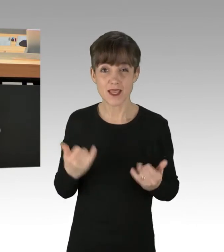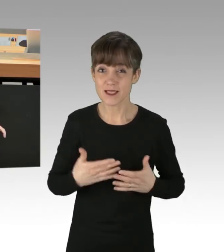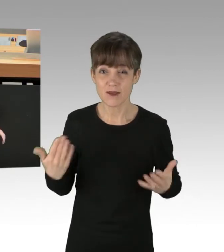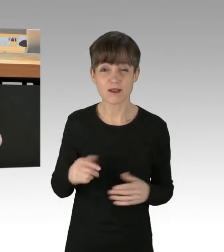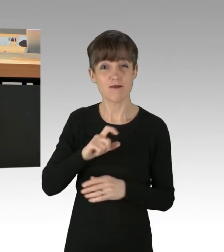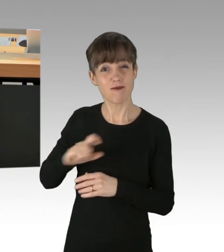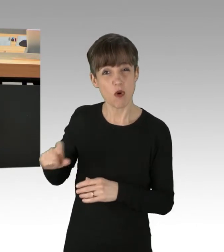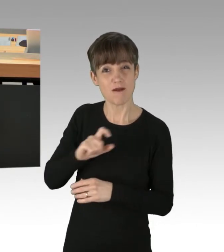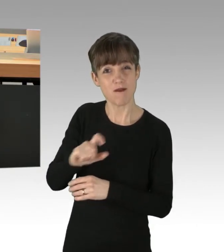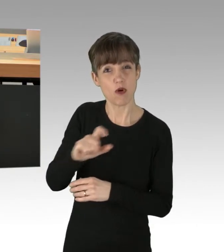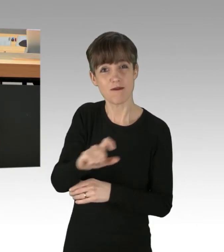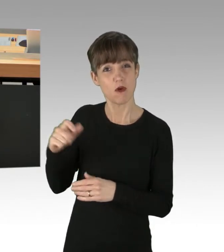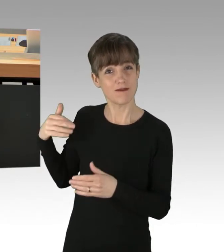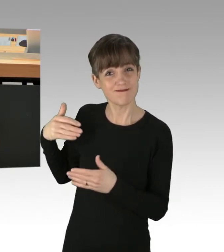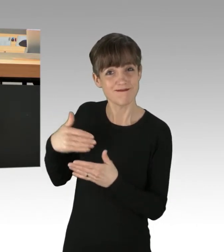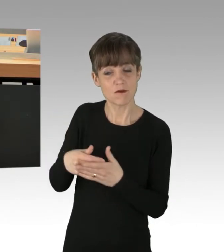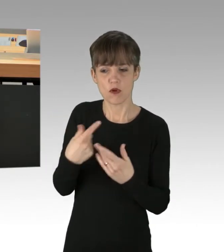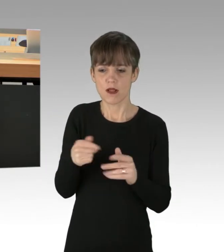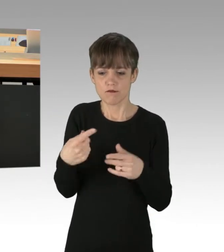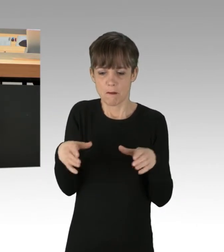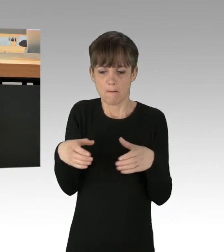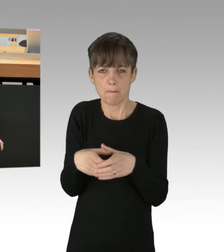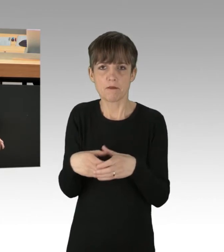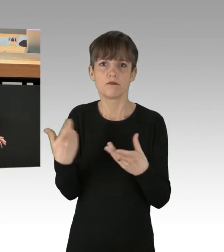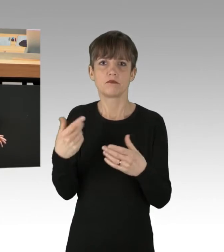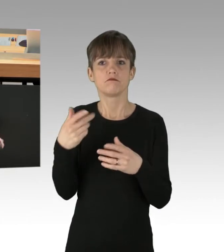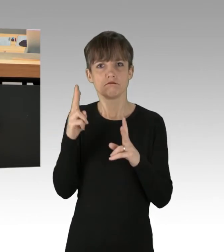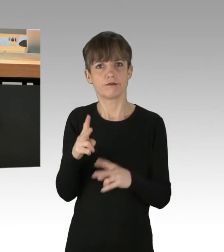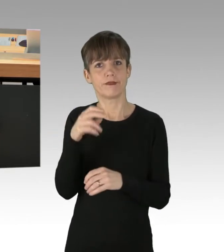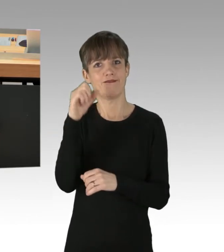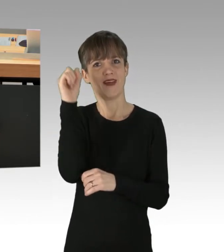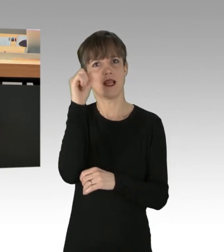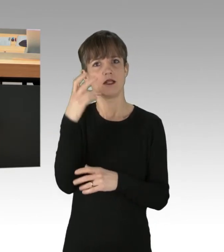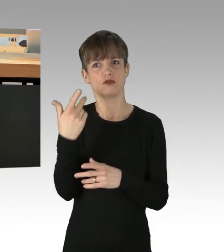von einer kleinen, radikalisierten und fanatischen Weltuntergangssekte in Geiselhaft genommen.